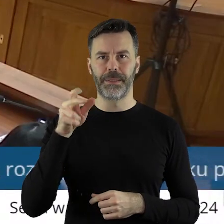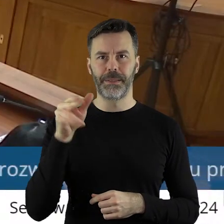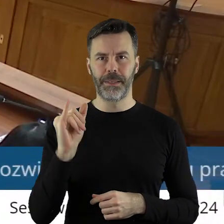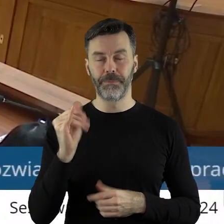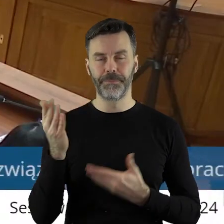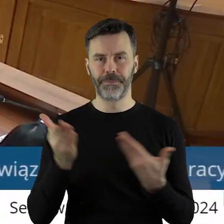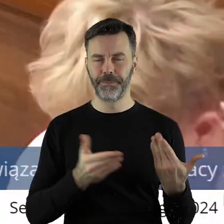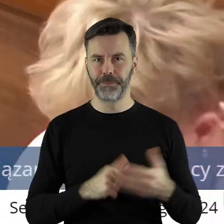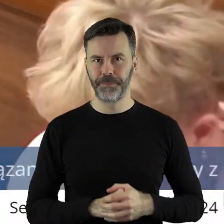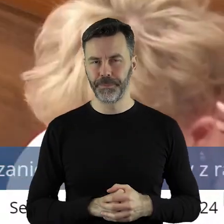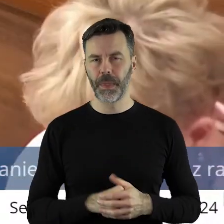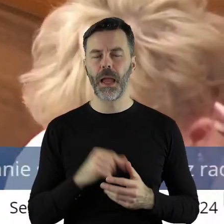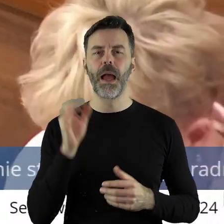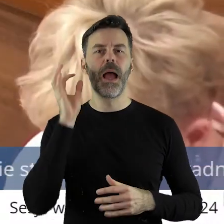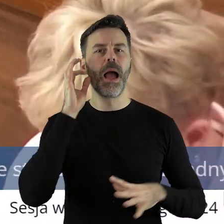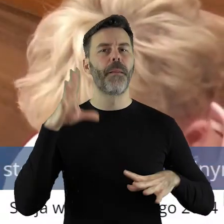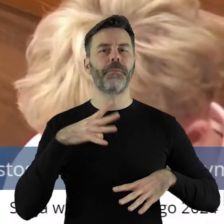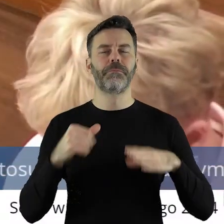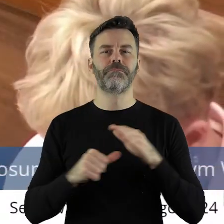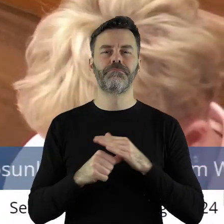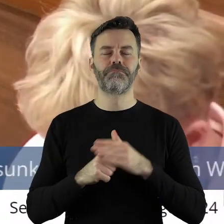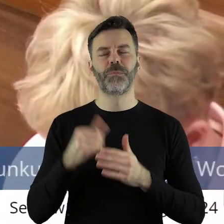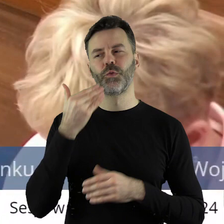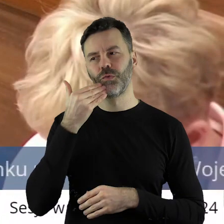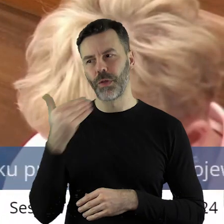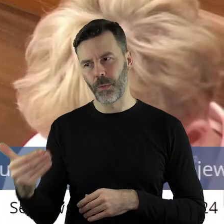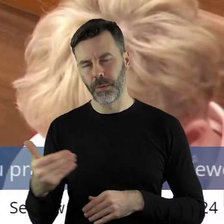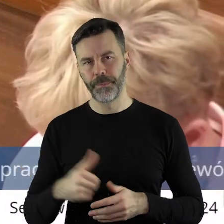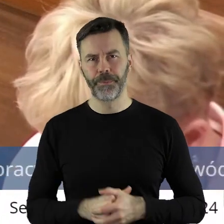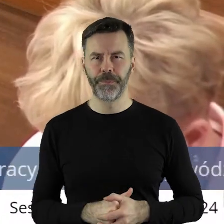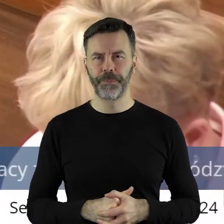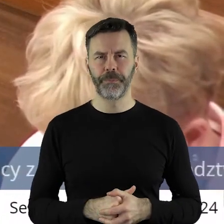Dziękuję, panie przewodnicząca. Panie Przewodnicząca, Panie Marszałku. Szanowni Państwo! Jak rozumiem,